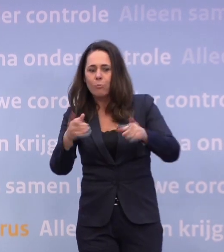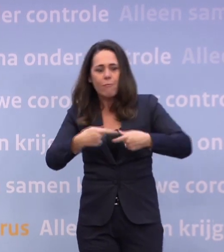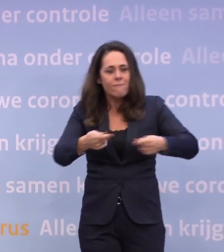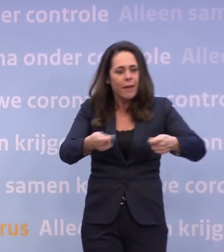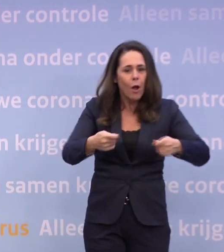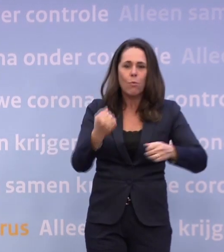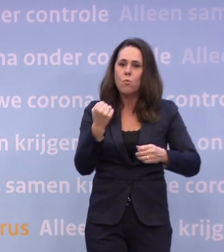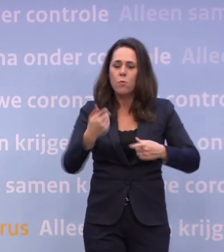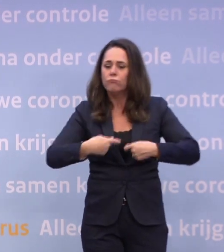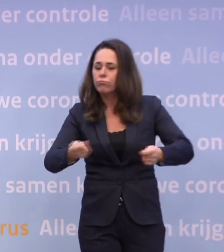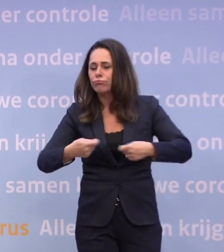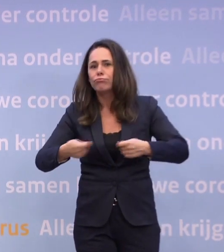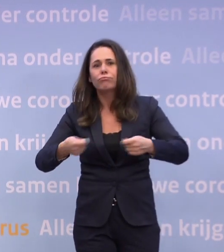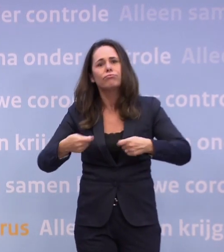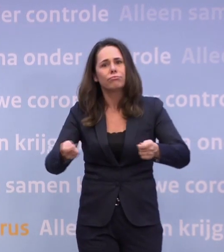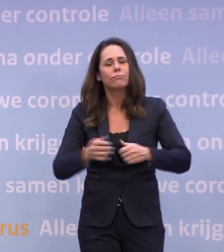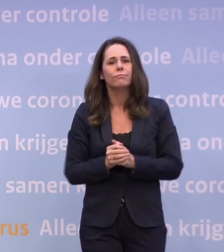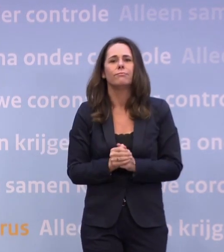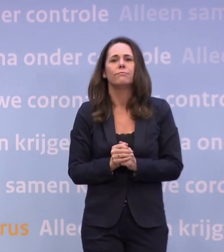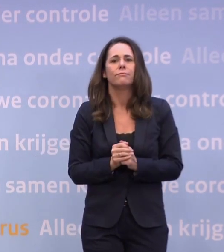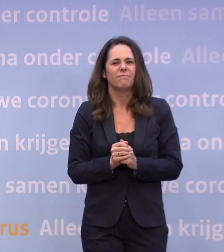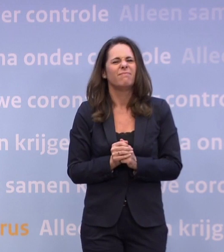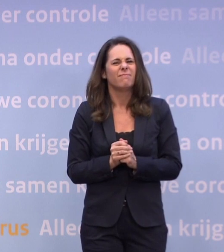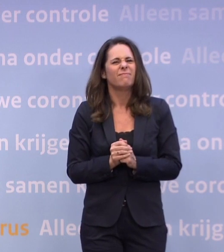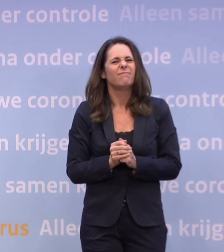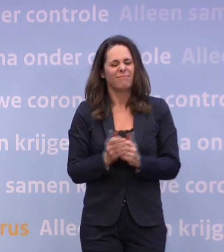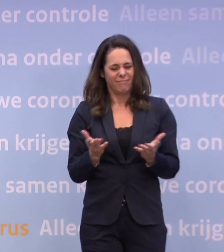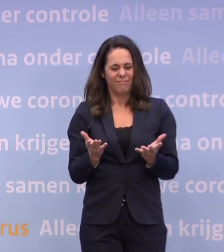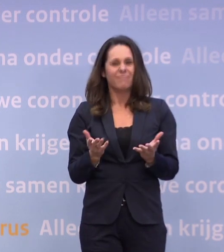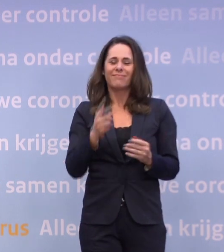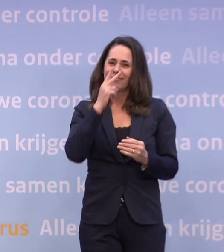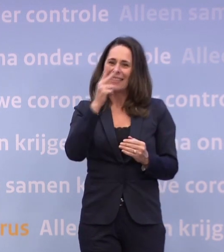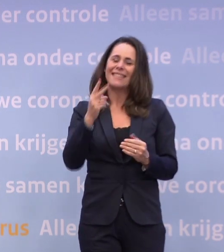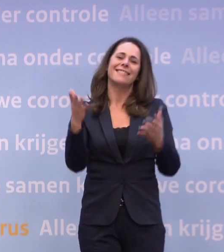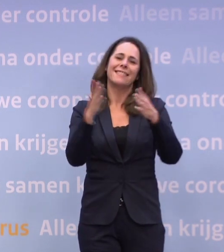Het laat zien hoe extra belangrijk kerst dit jaar voor ons is.